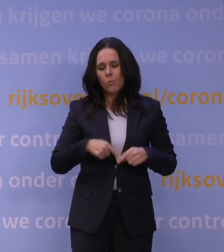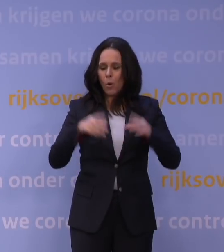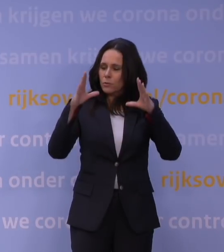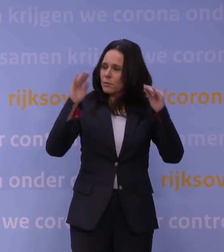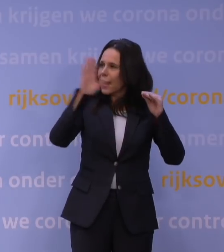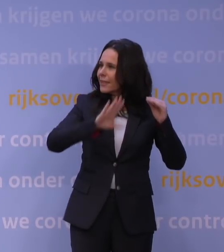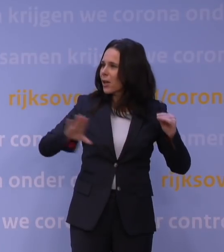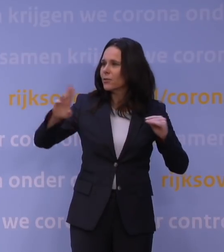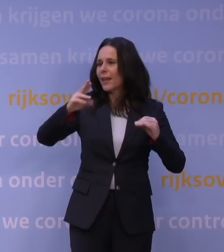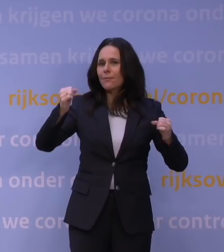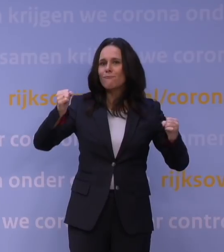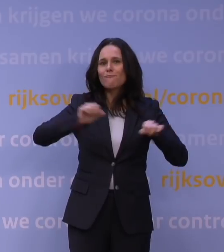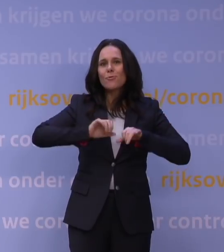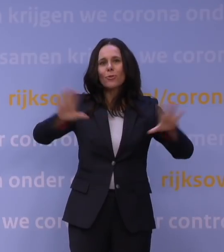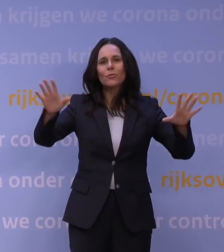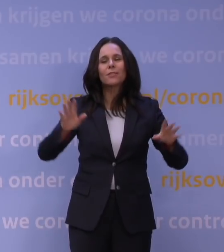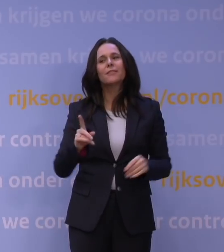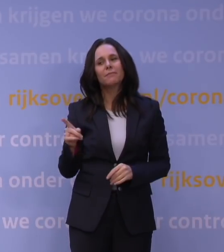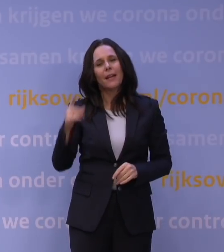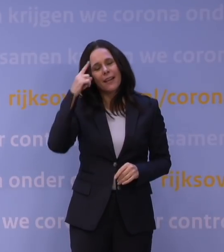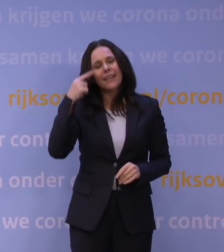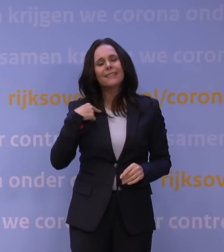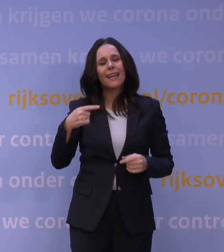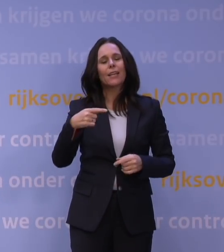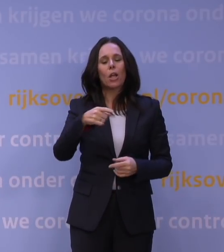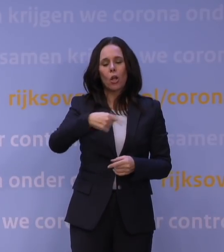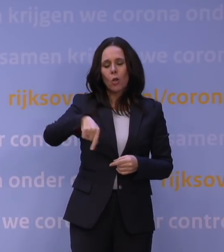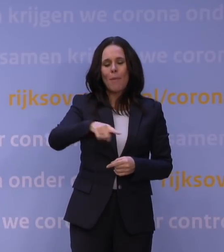Ja, maar daar ligt ook een rol voor de gemeenten. Die pakken die rol ook.